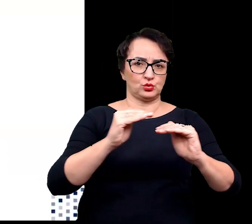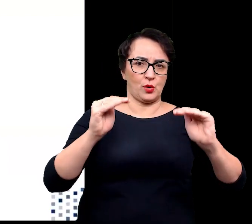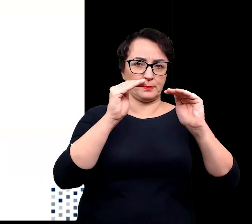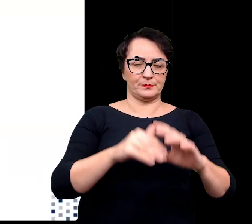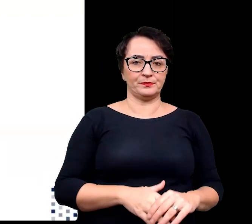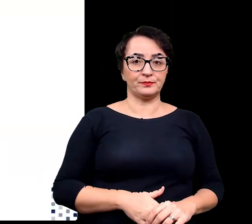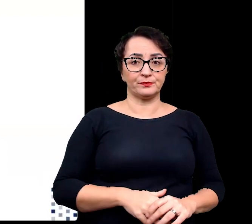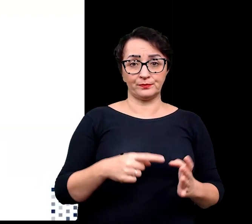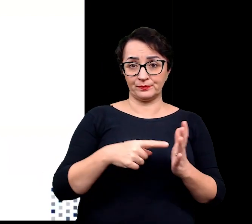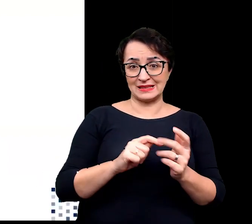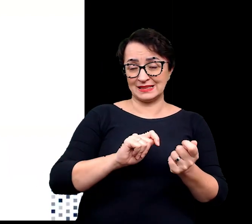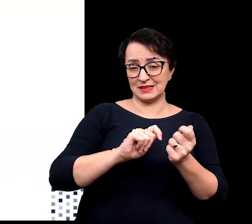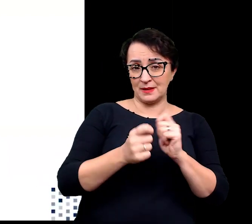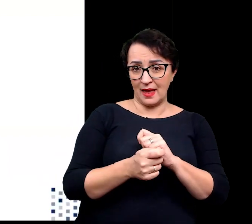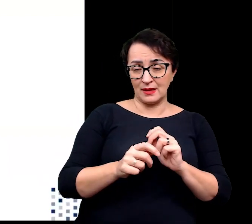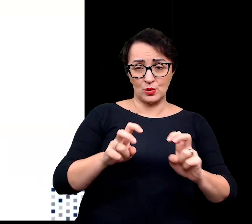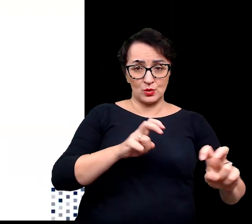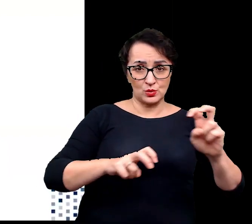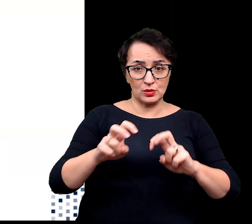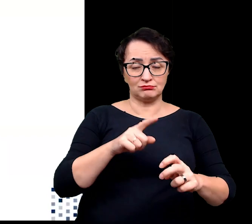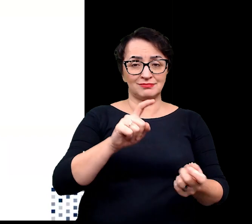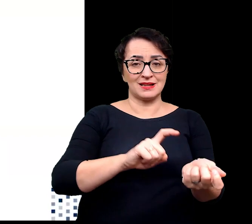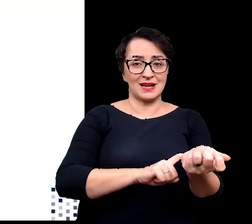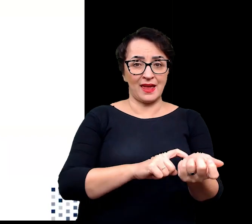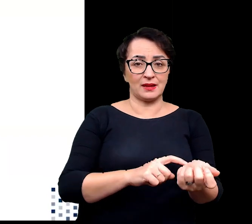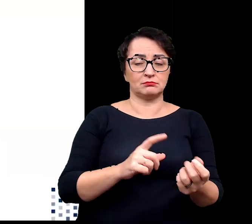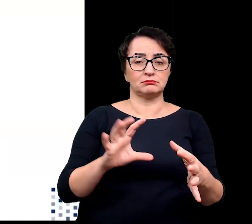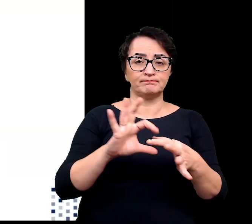Zmianą, ekspresji podlegają geny związane ze starzeniem,